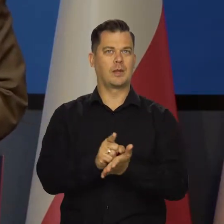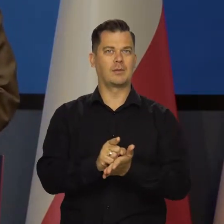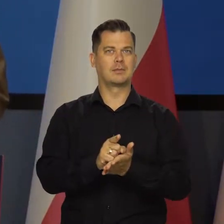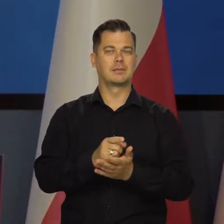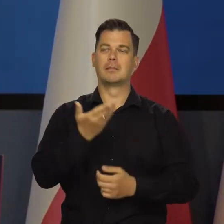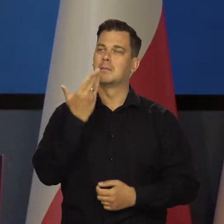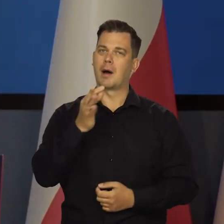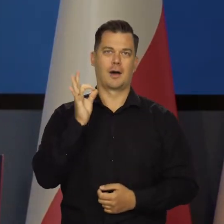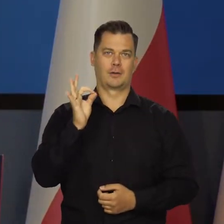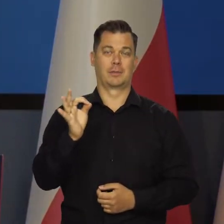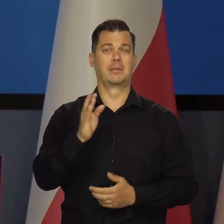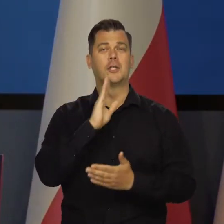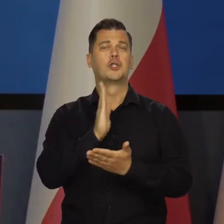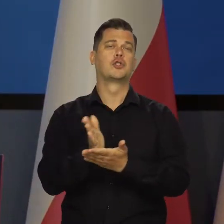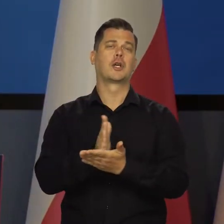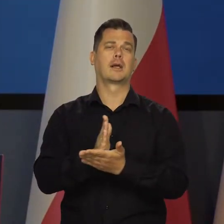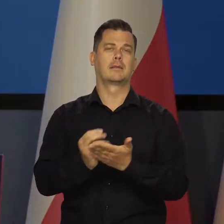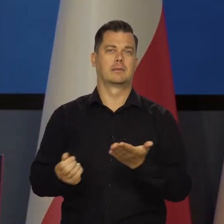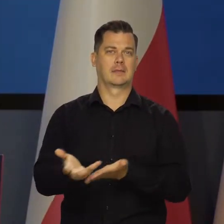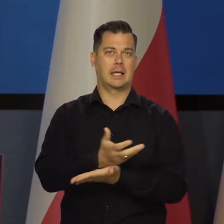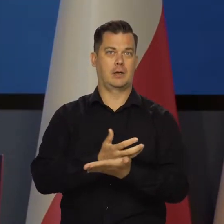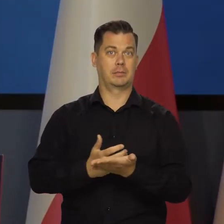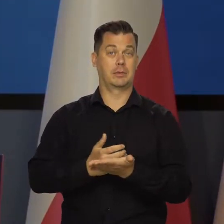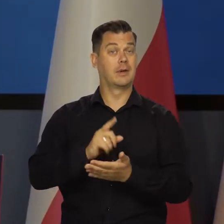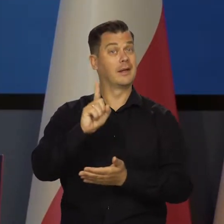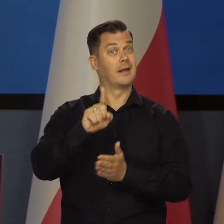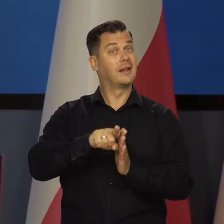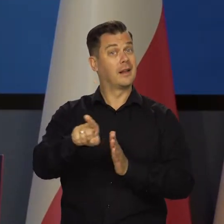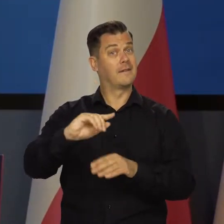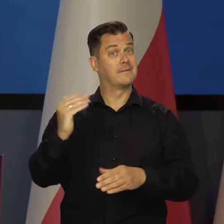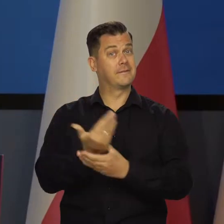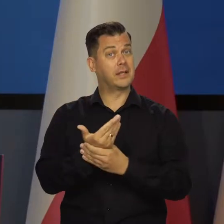Nadal solidnie rosną przeciętne wynagrodzenia w sektorze przedsiębiorstw.